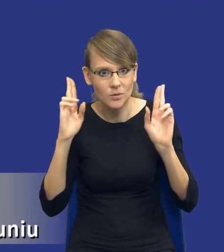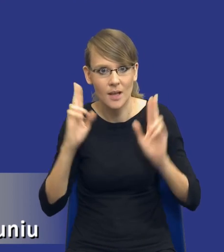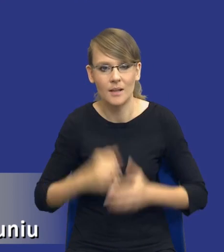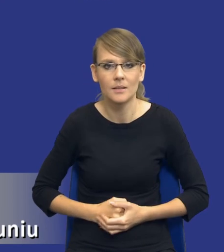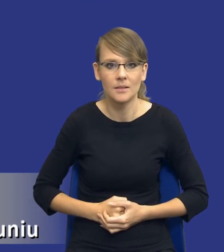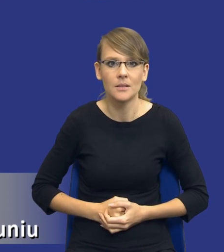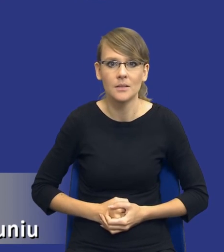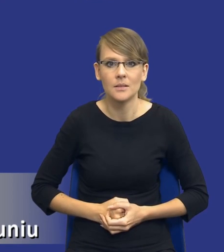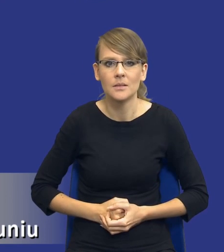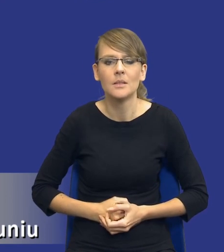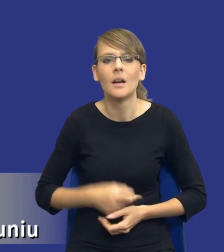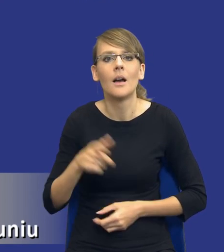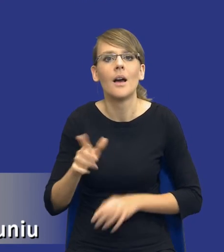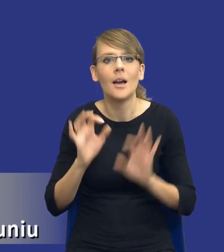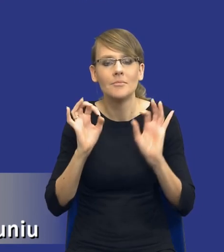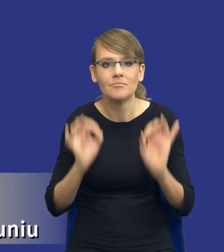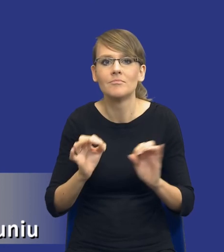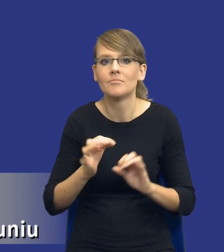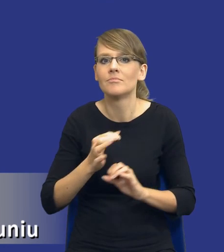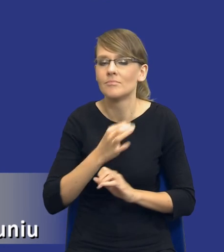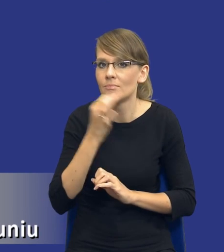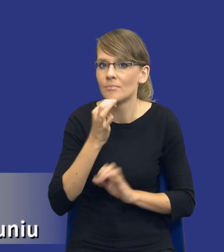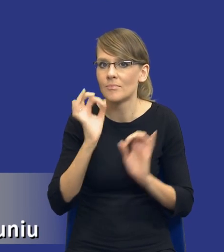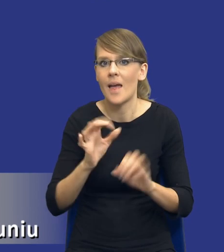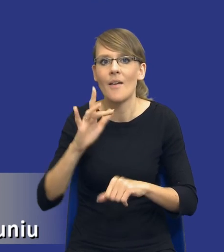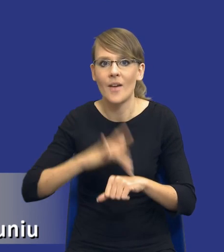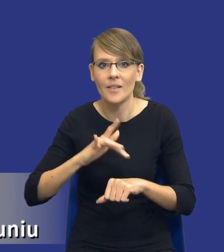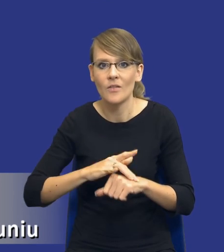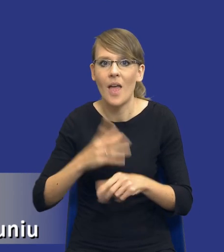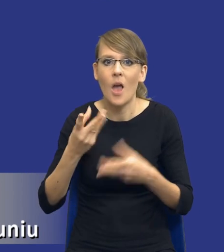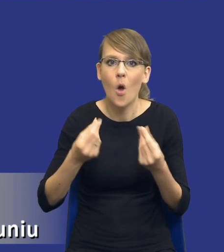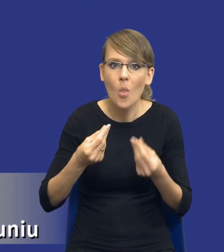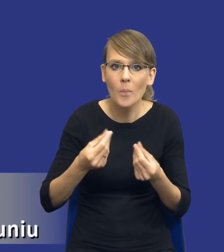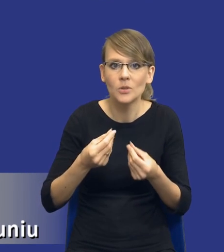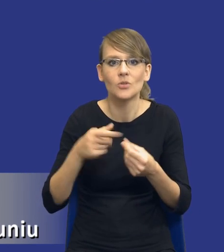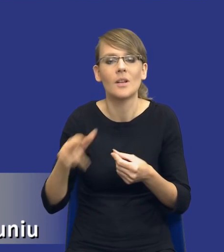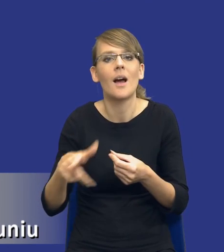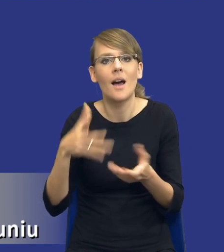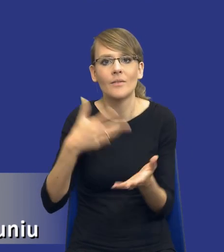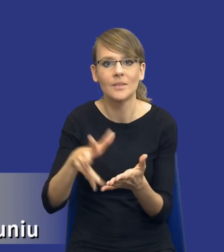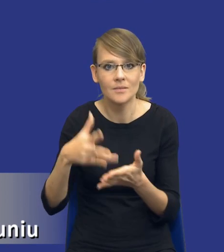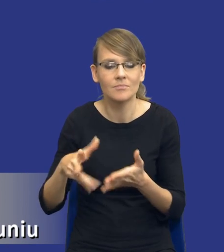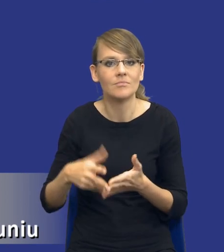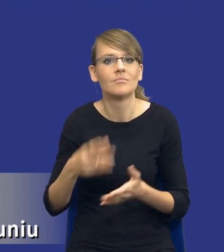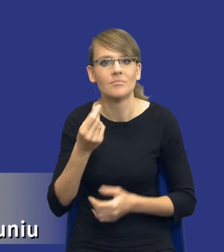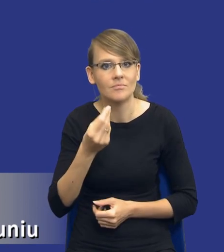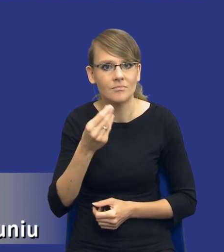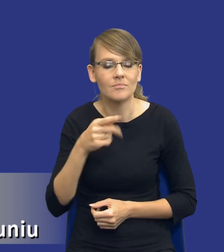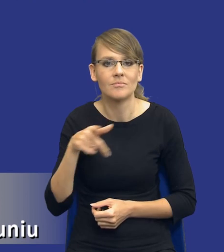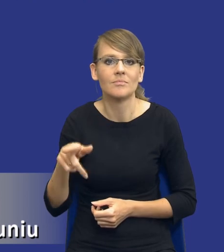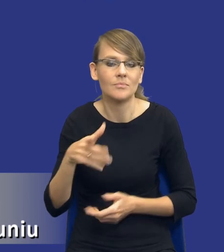żeby optymalizować efektywność ekonomiczną wydatkowanych środków przez zamawiającego.